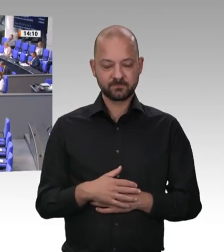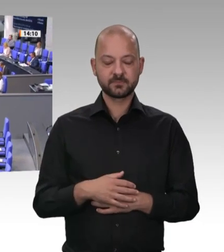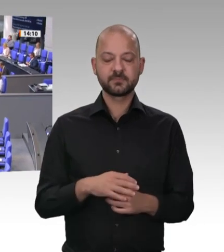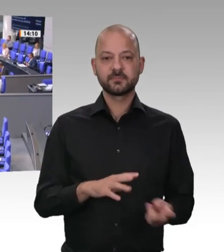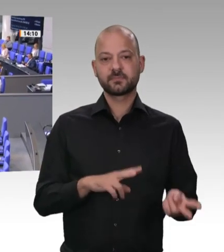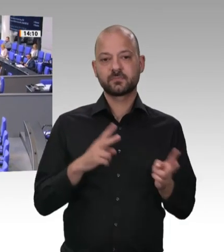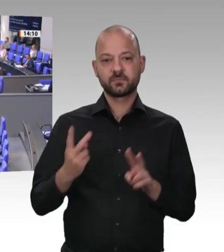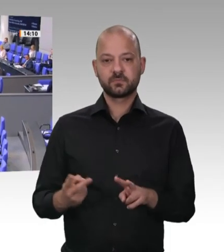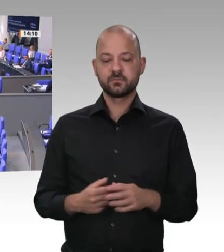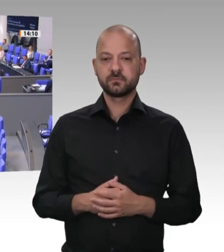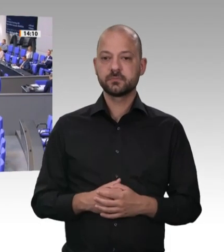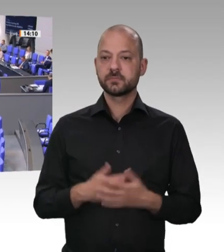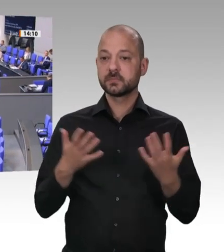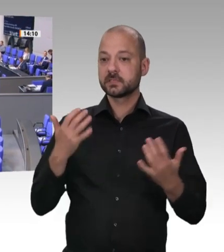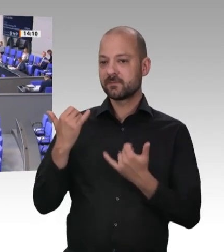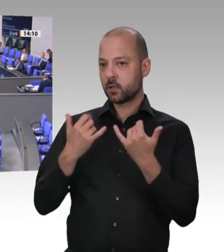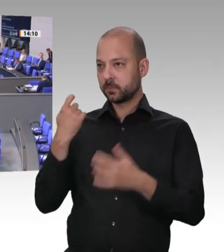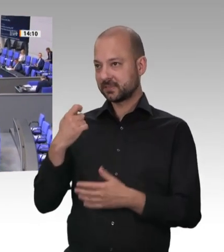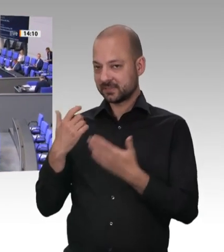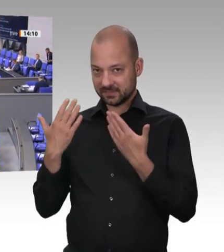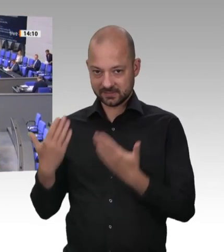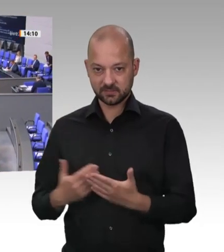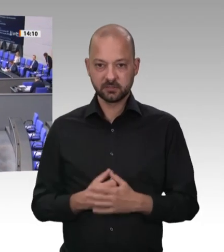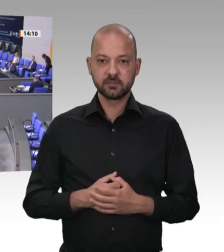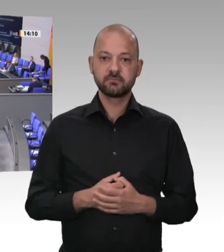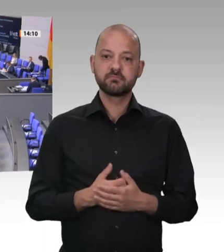mal gesagt werden: Diese Coronakrise ist wirklich wie ein